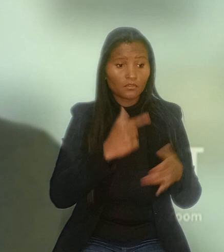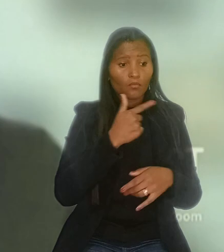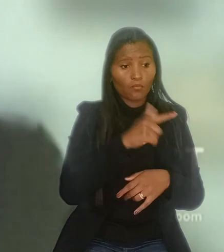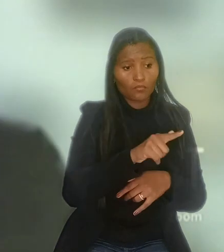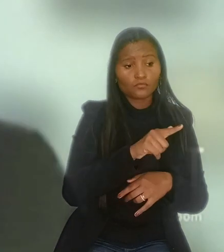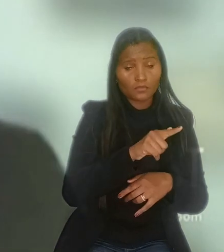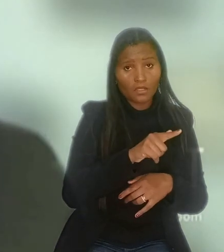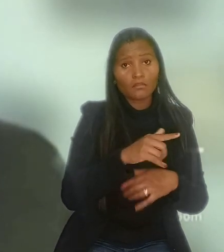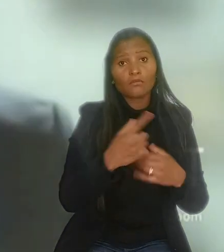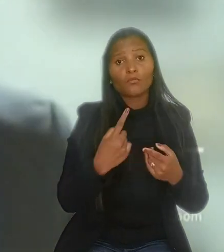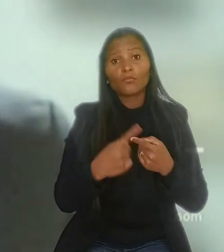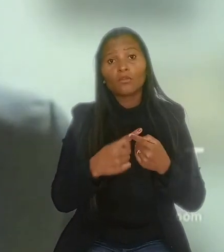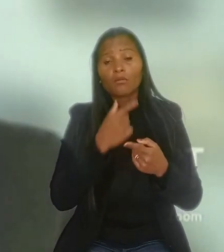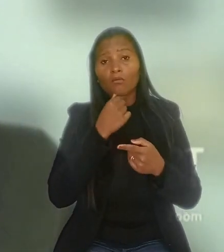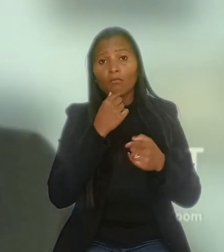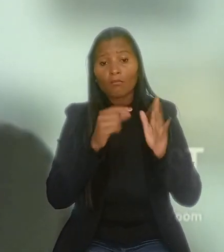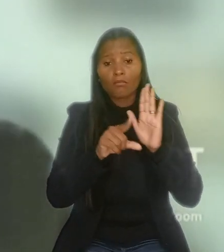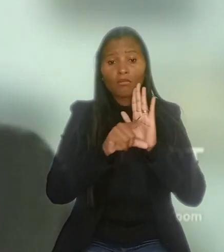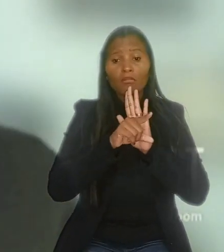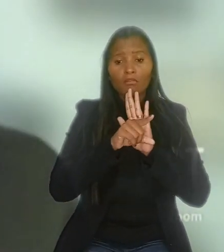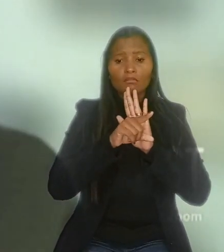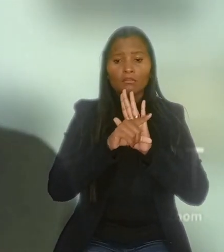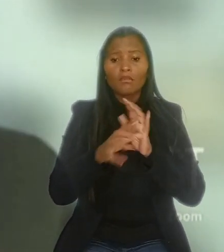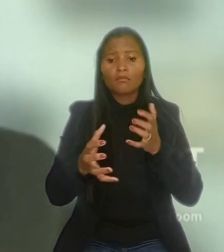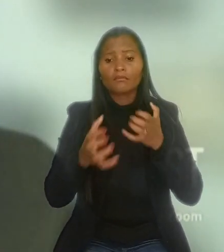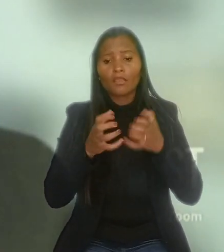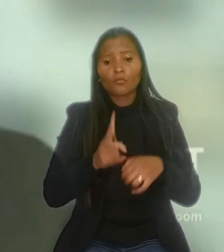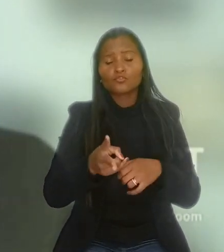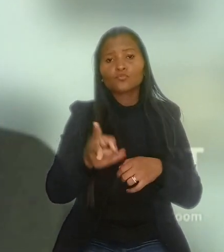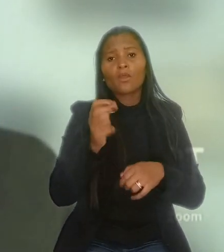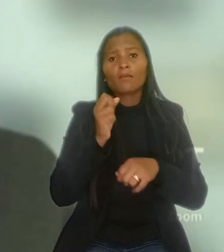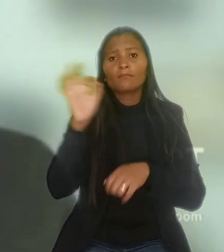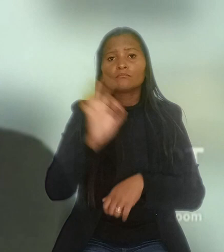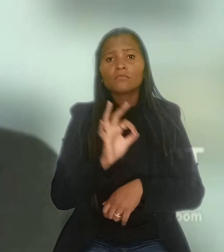o legislador teve o objetivo de manter o percentual de vagas para pessoas com deficiência.